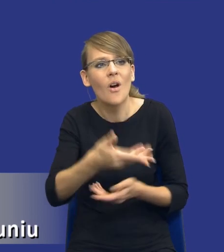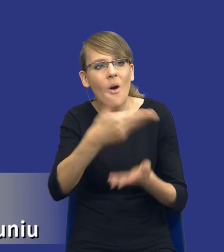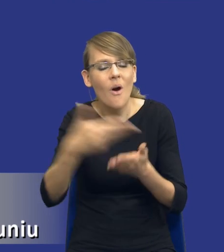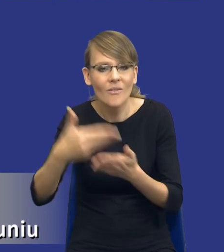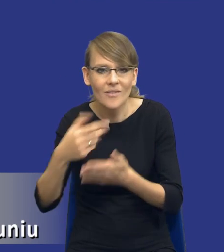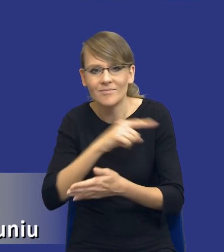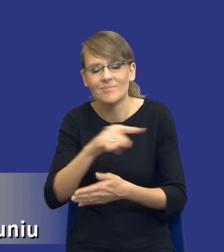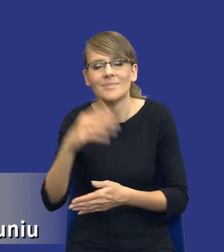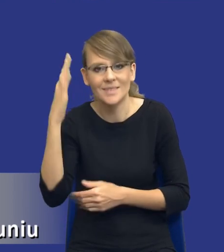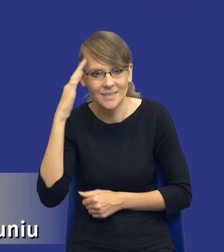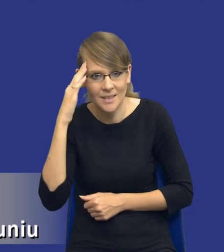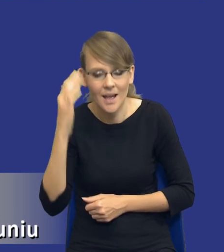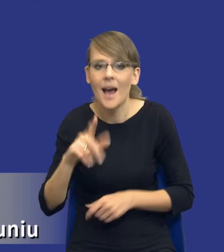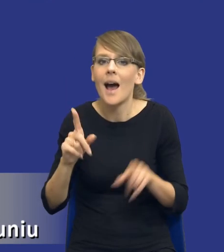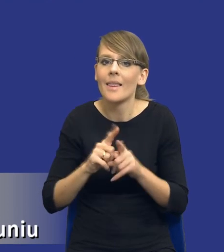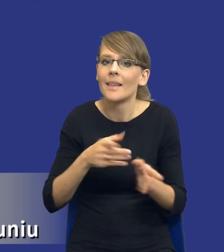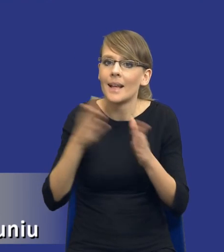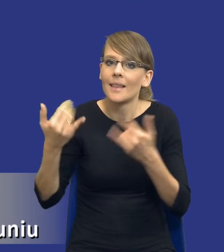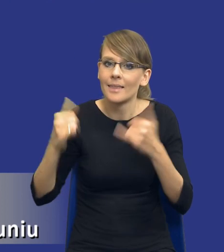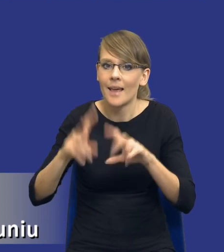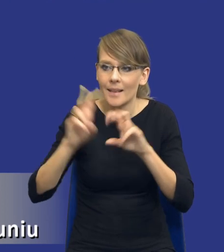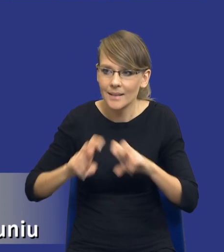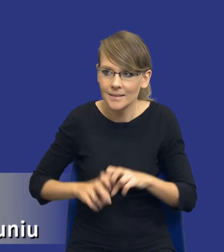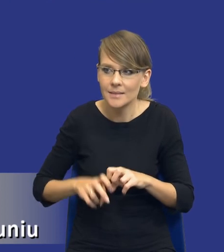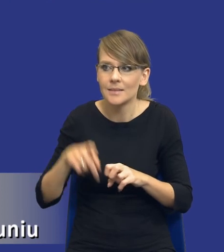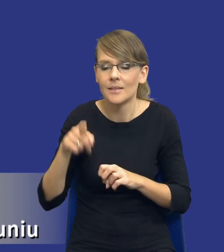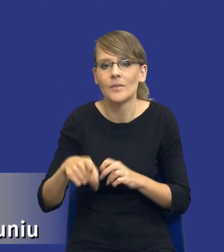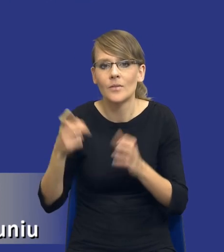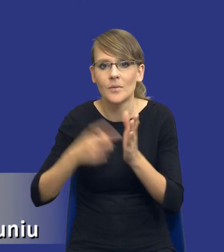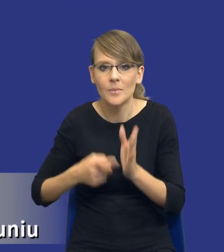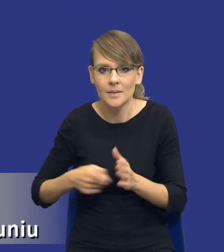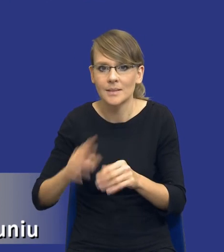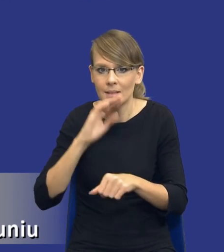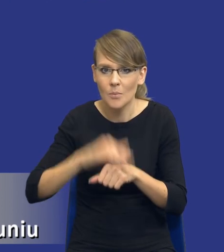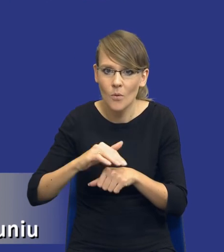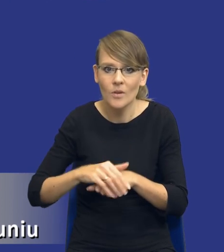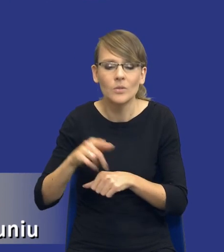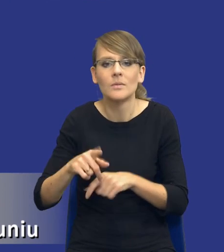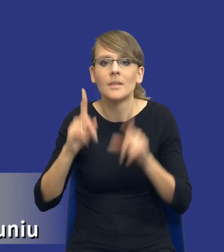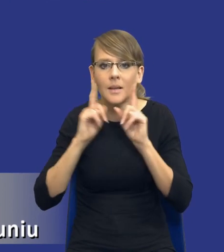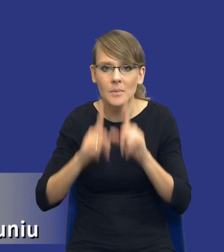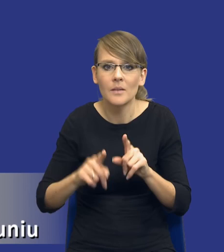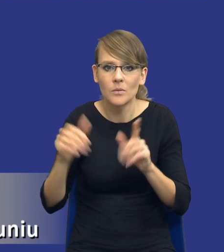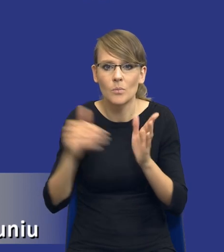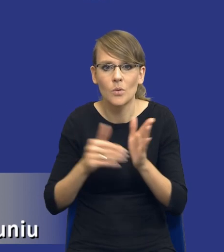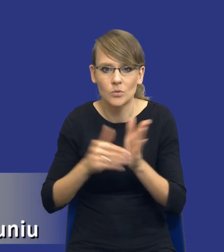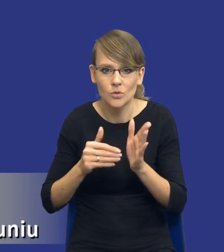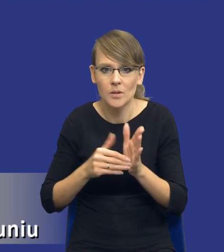Ale będą też analizy wymagane dla takich zamówień, co do których naprawdę trzeba będzie się nad tymi rozwiązaniami,